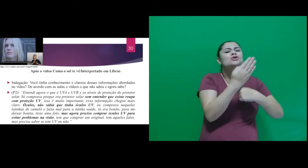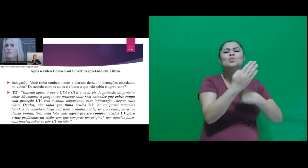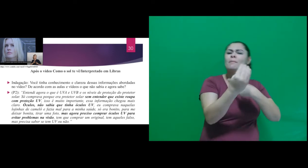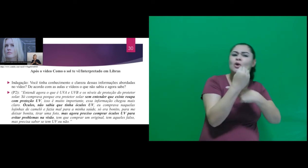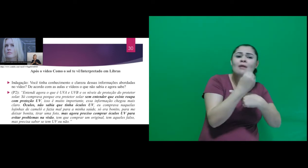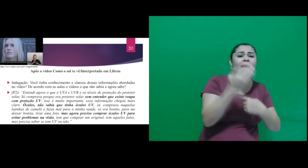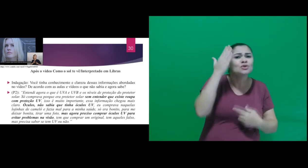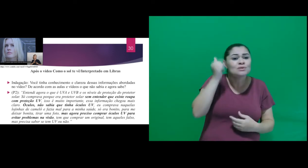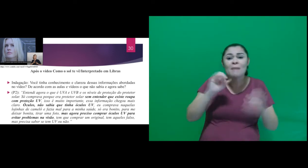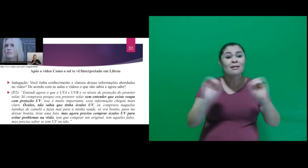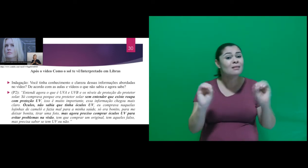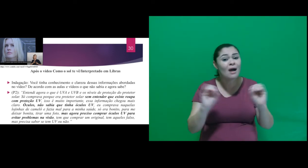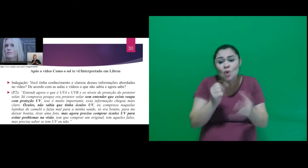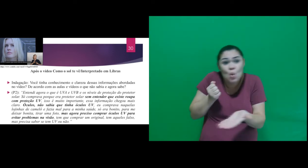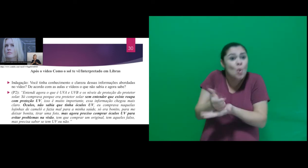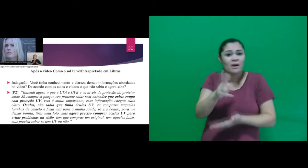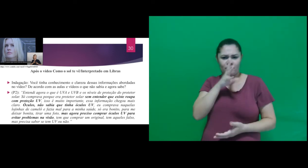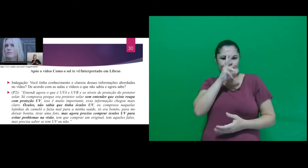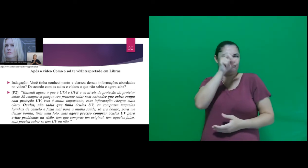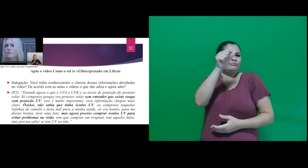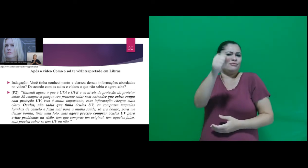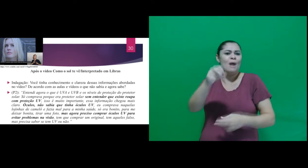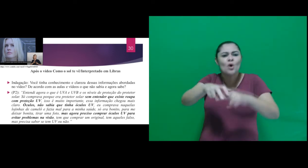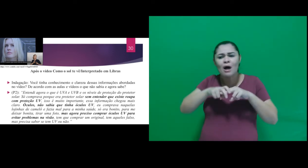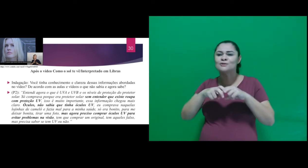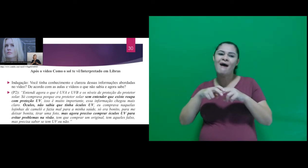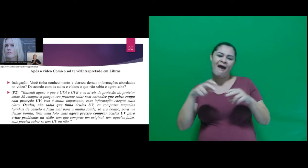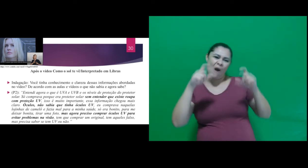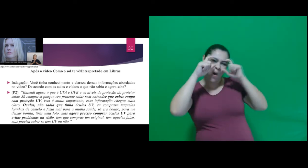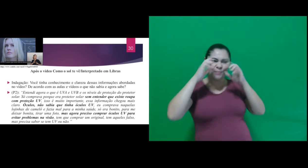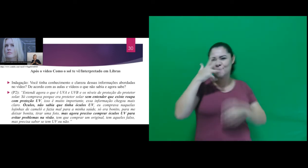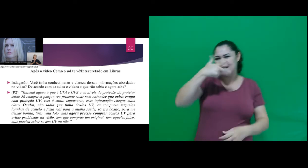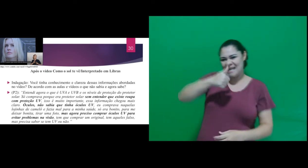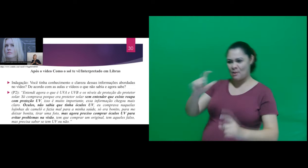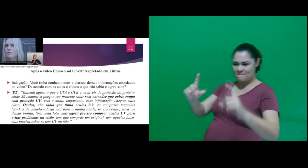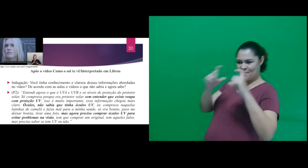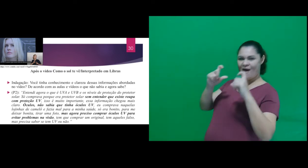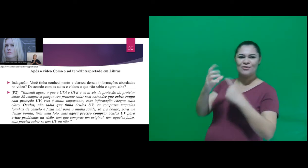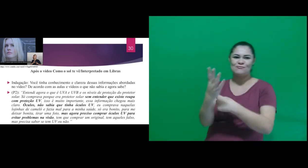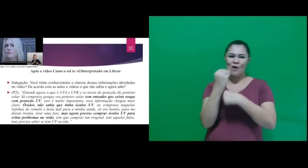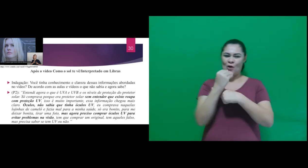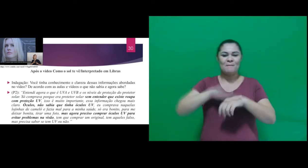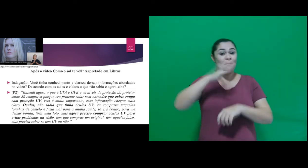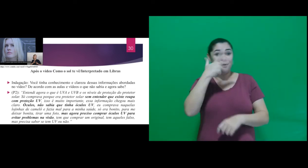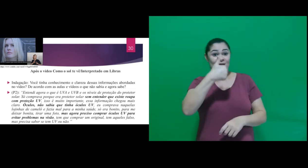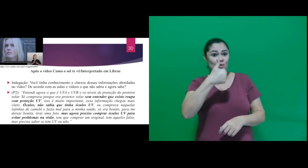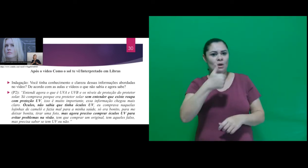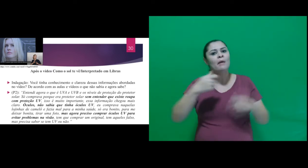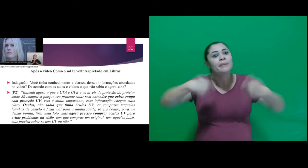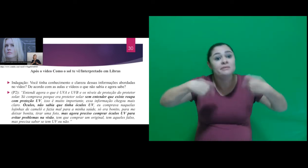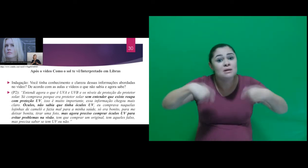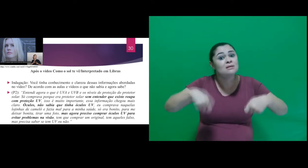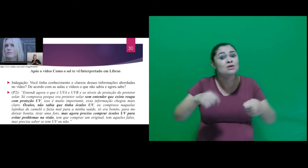UV. Comprava óculos só pelo fato de ser bonito, tirar uma foto, ... tem que comprar um original,